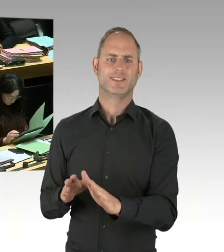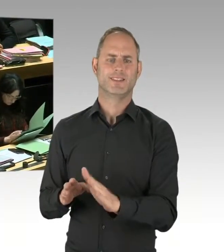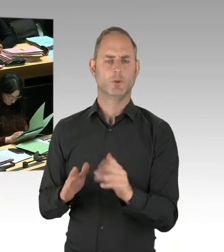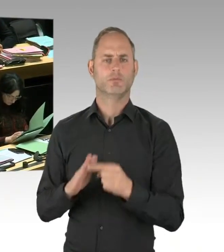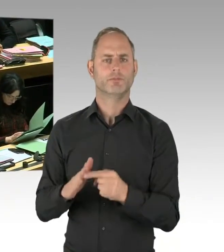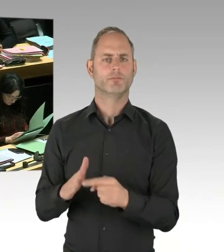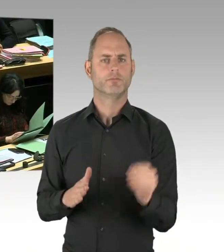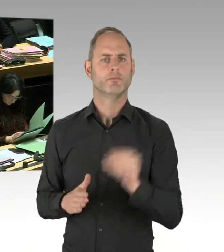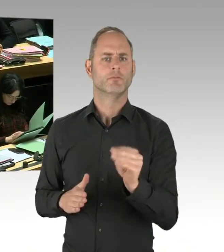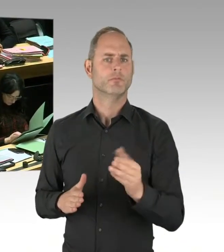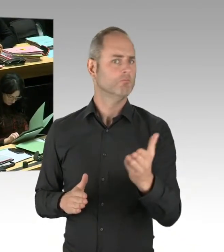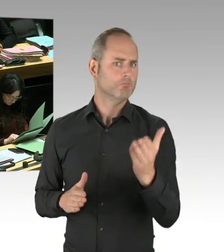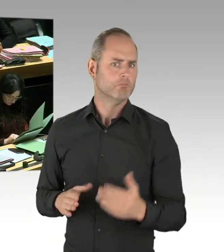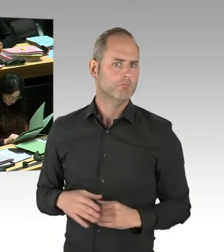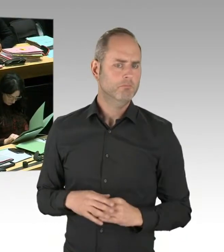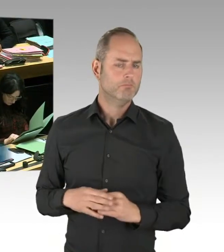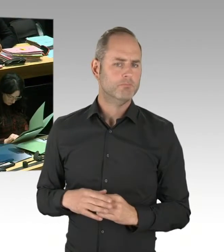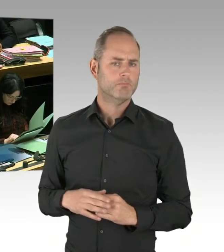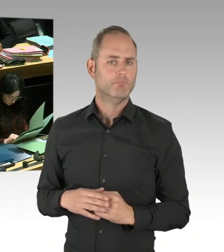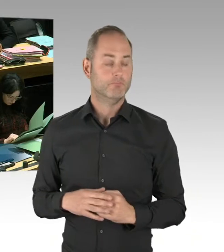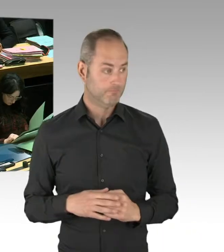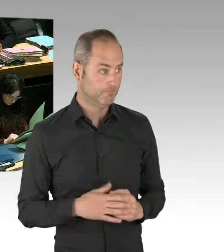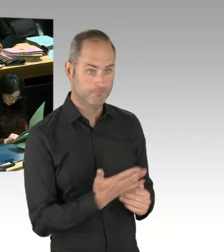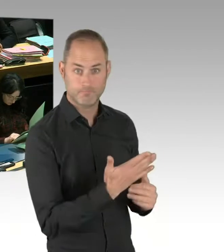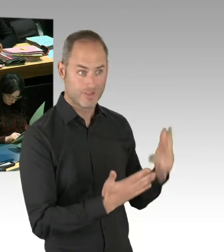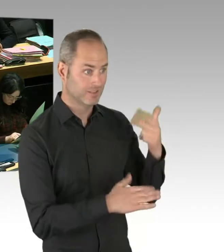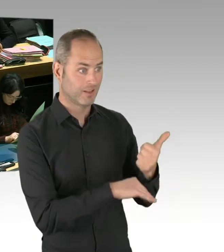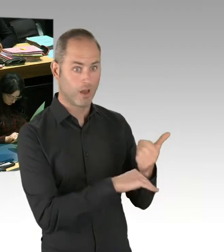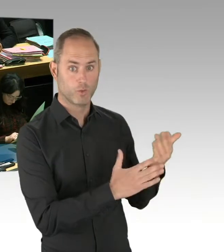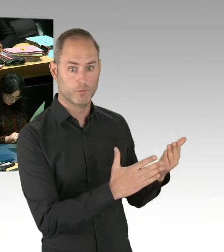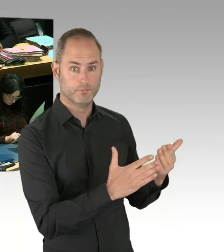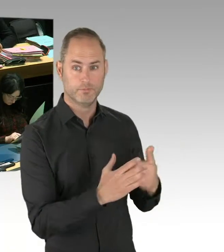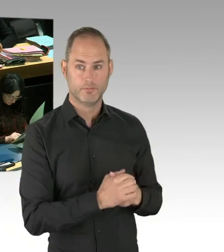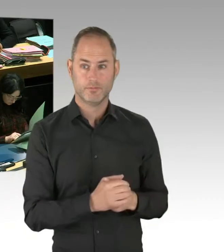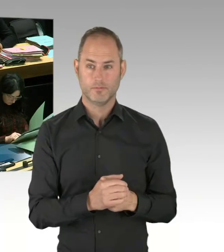sehr geehrter Herr Wansner, Drogenkriminalität zu bekämpfen, wie das die Polizei tut